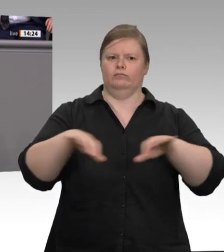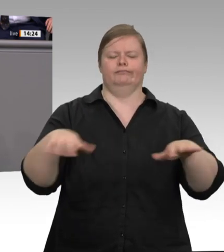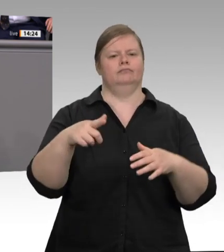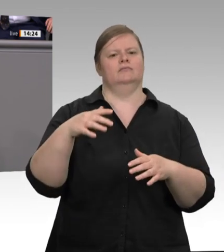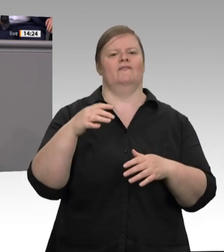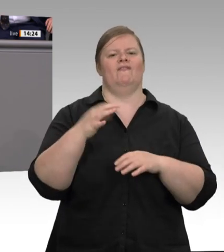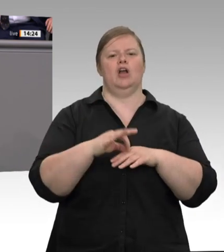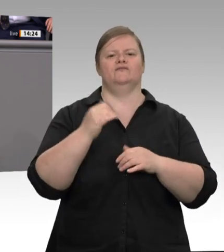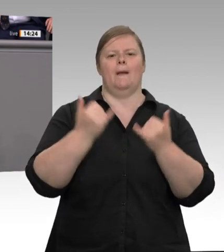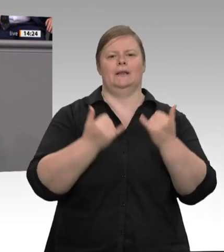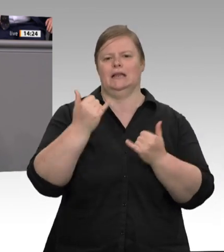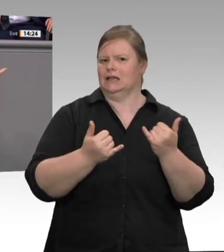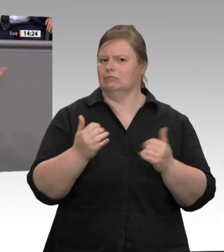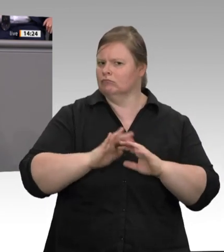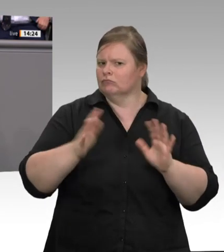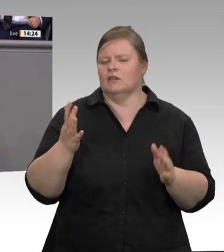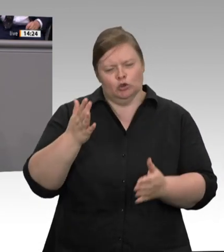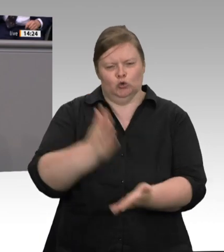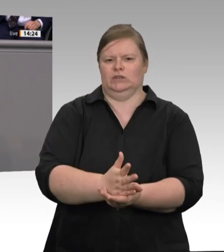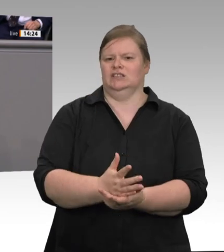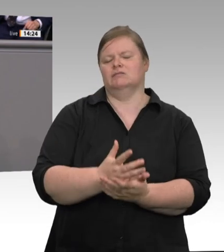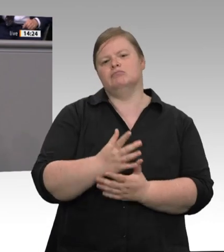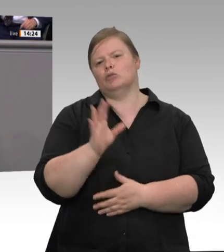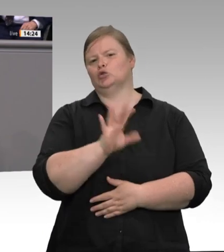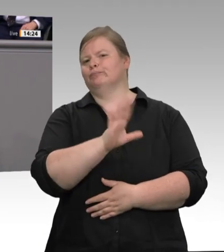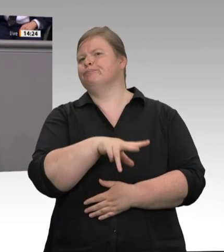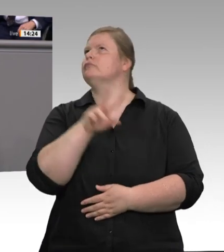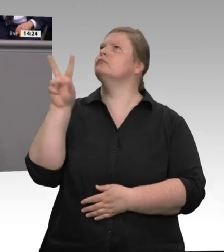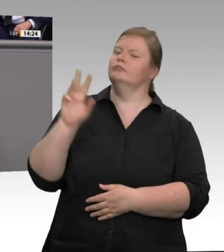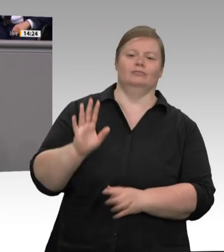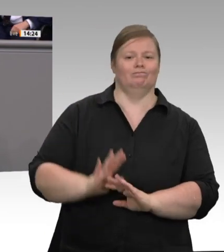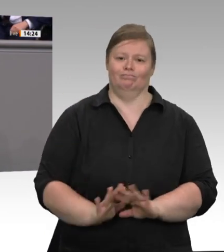die Missstände, die Jutta Krellmann aufgezählt hat, in den Blick zu nehmen. Die Forderungen